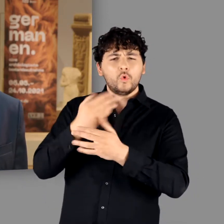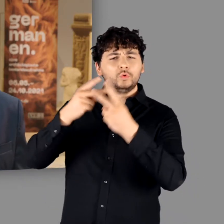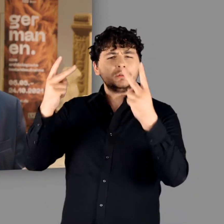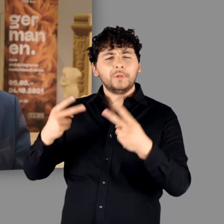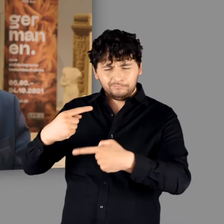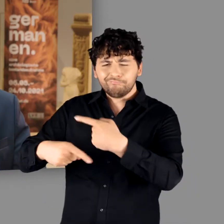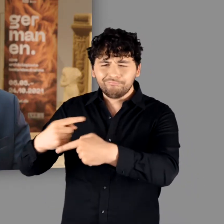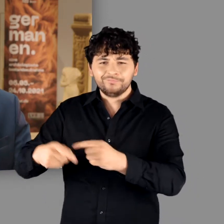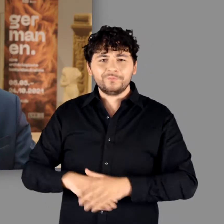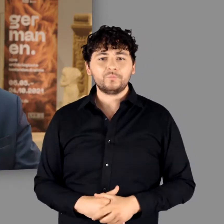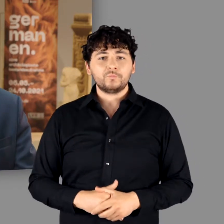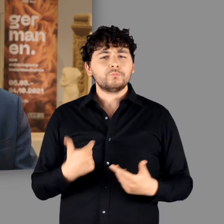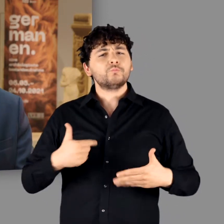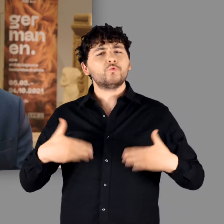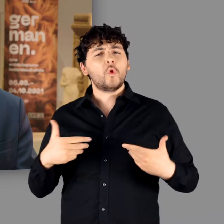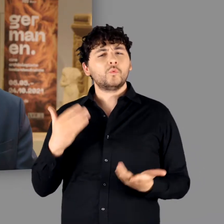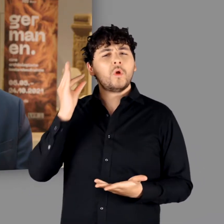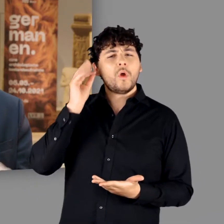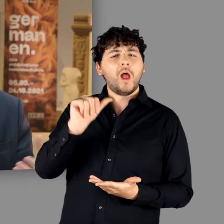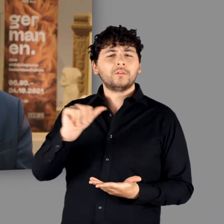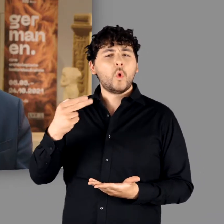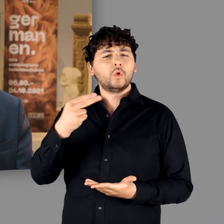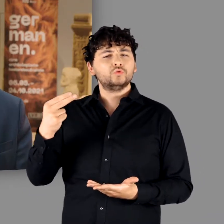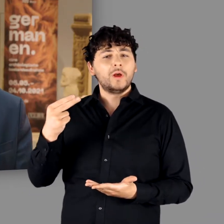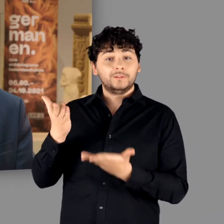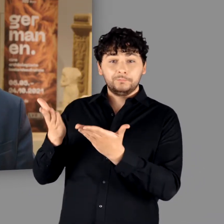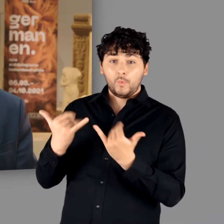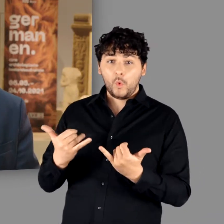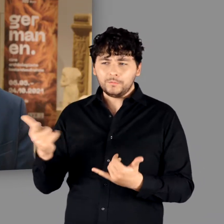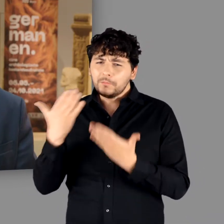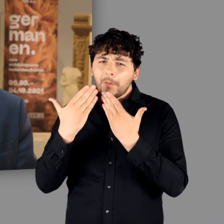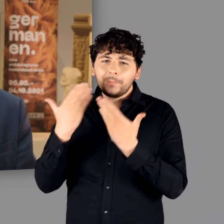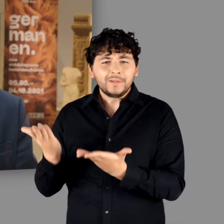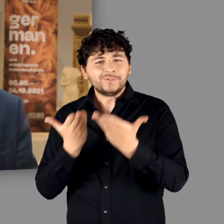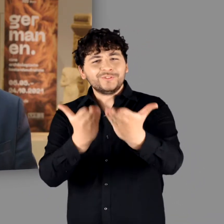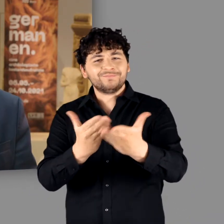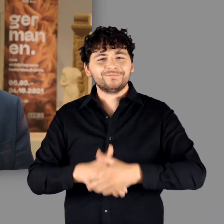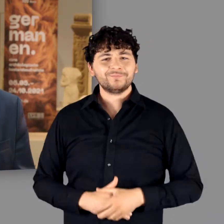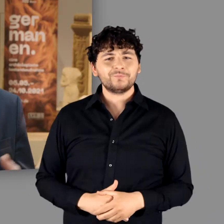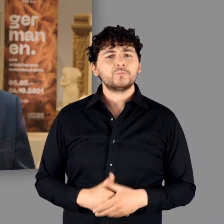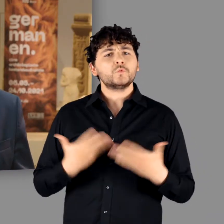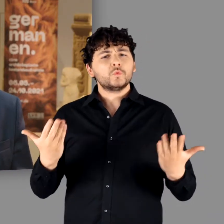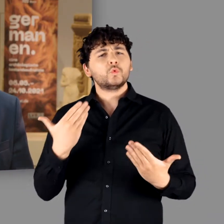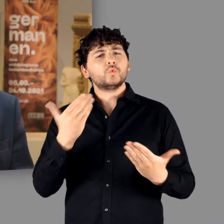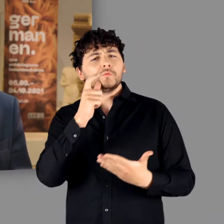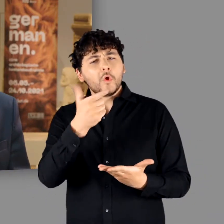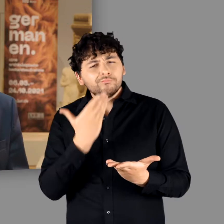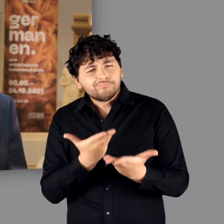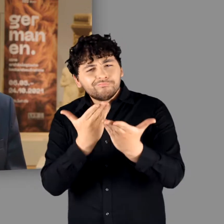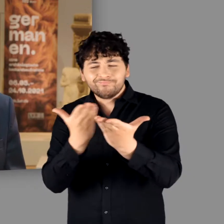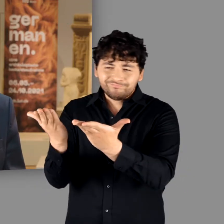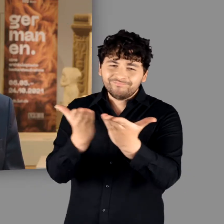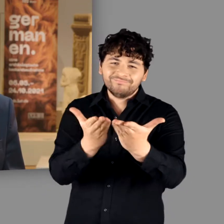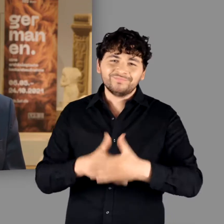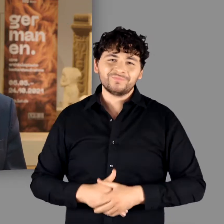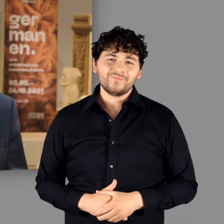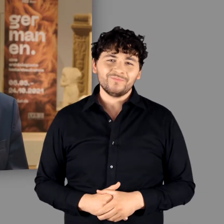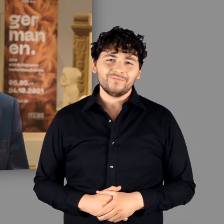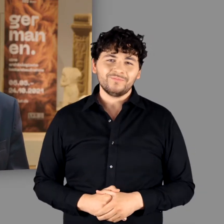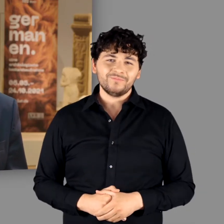Ich freue mich Frau Henk-Hollstein heute hier in unserem Haus begrüßen zu dürfen und übergebe ihr das Wort.